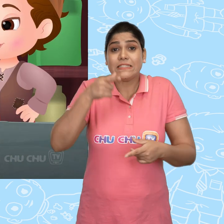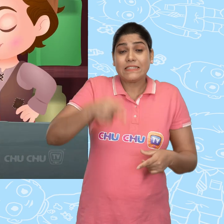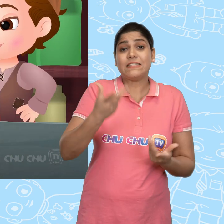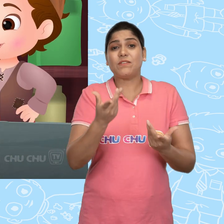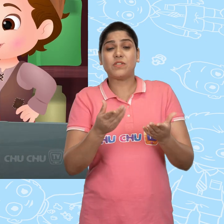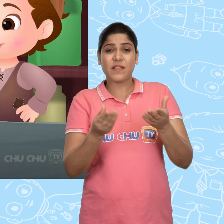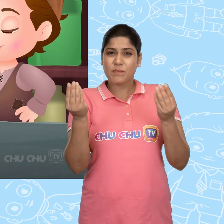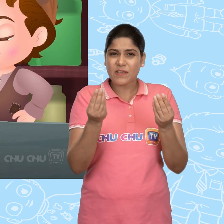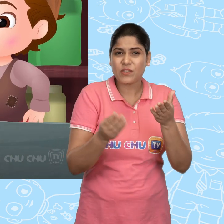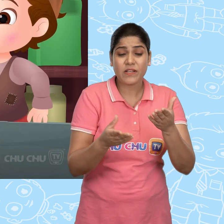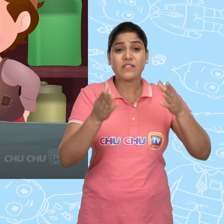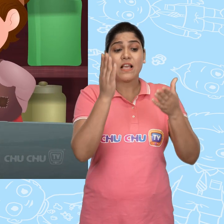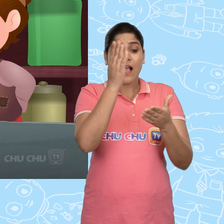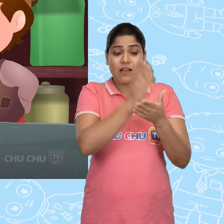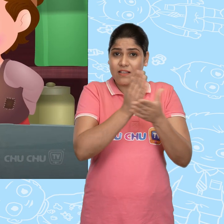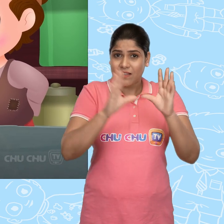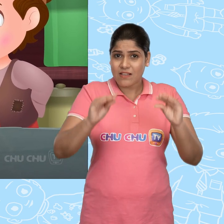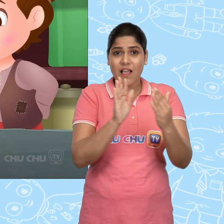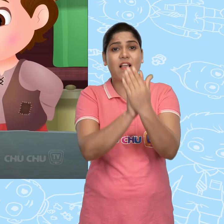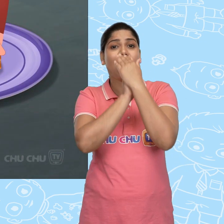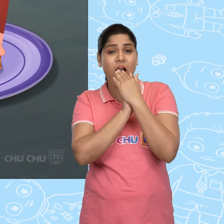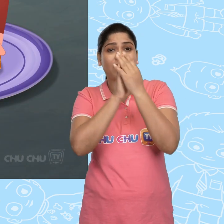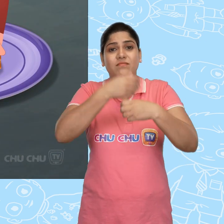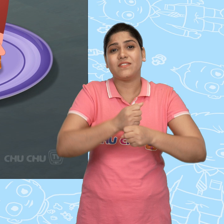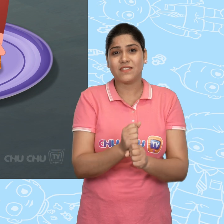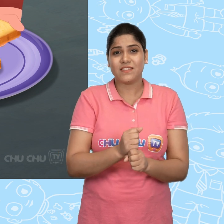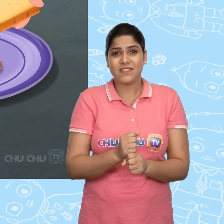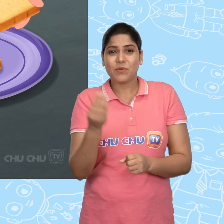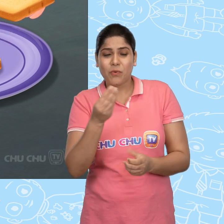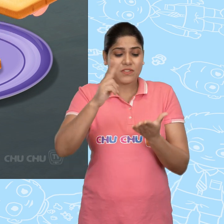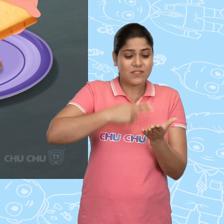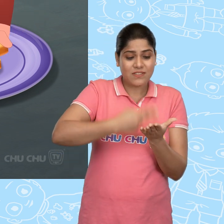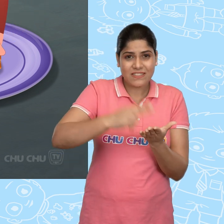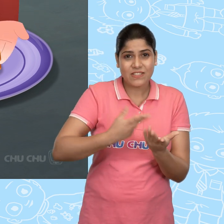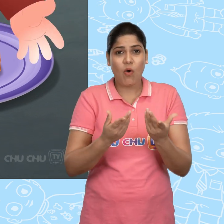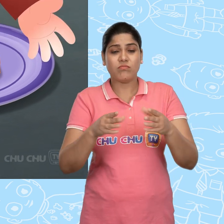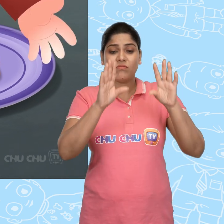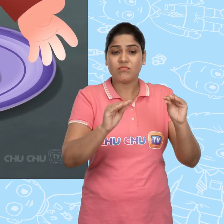इसीलिए उसने अपने लिए एक sandwich बना लिया थोड़ी cheese और सूखी double रोटी के साथ.